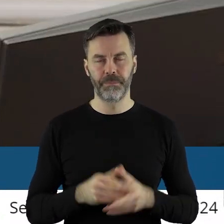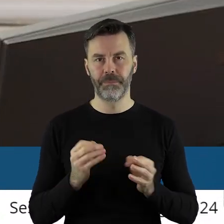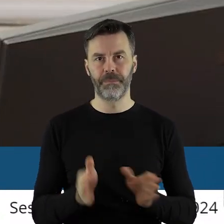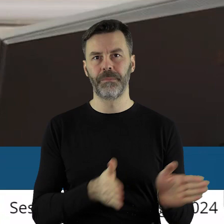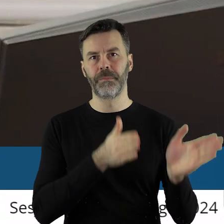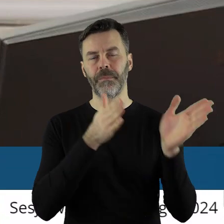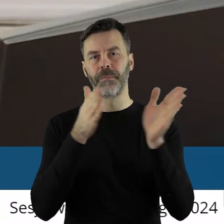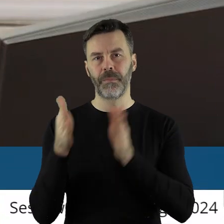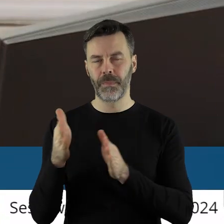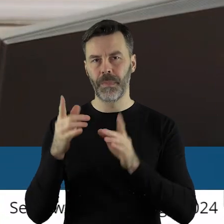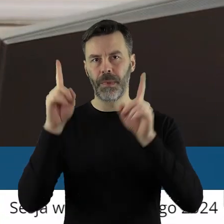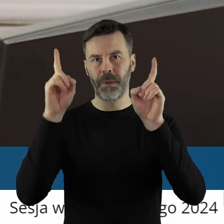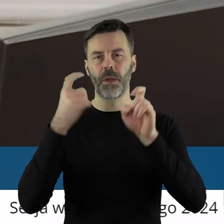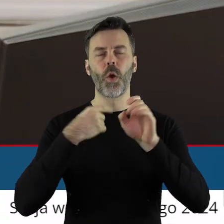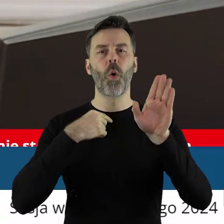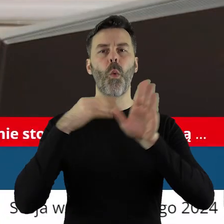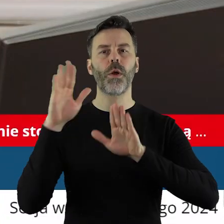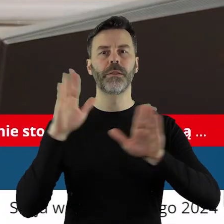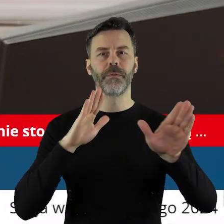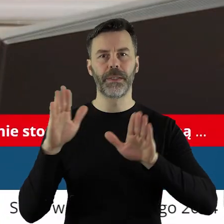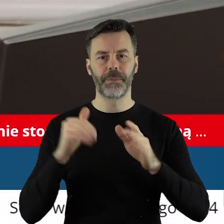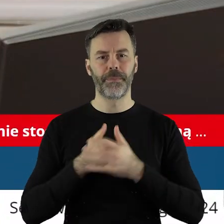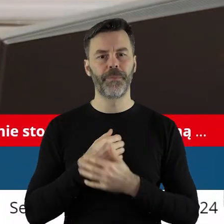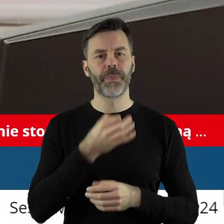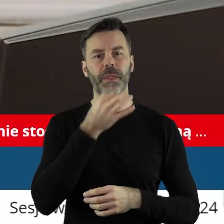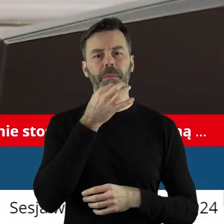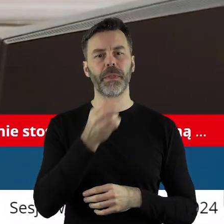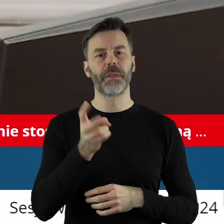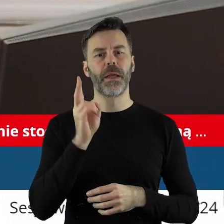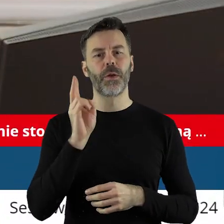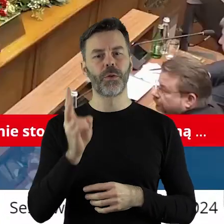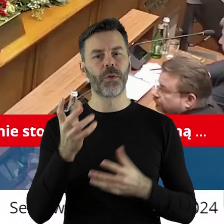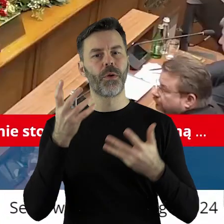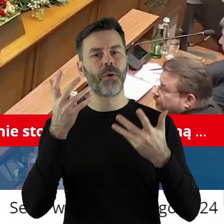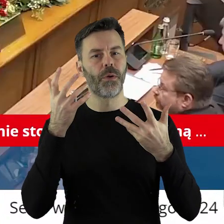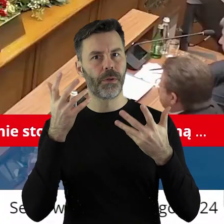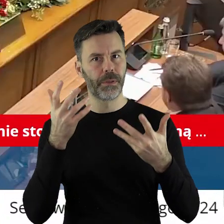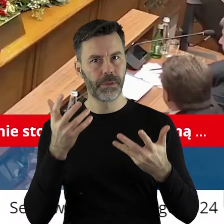Przechodzimy zatem do głosowania. Kto z państwa radnych